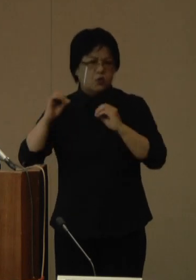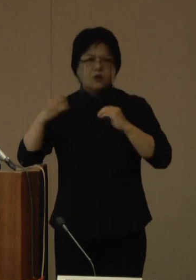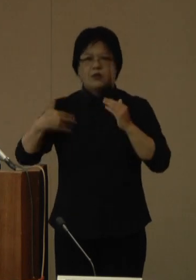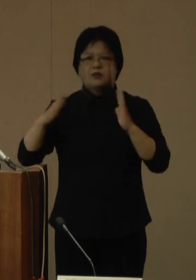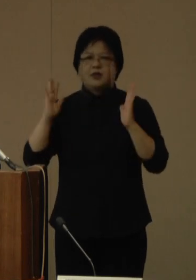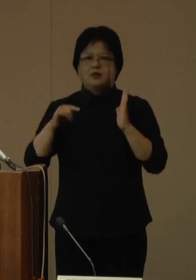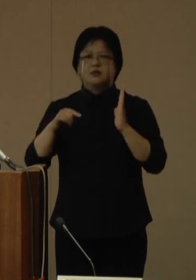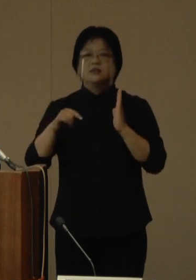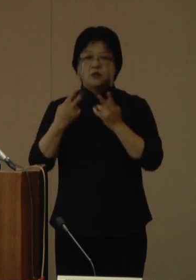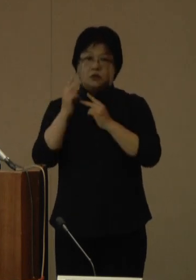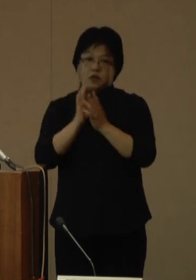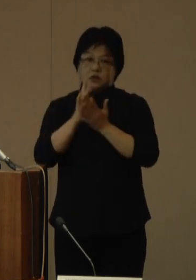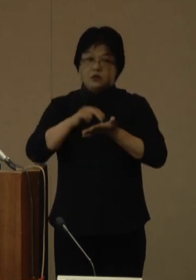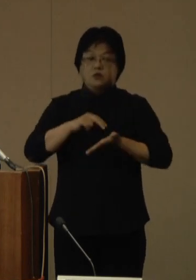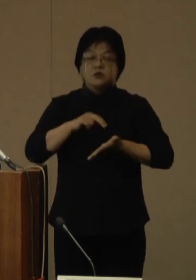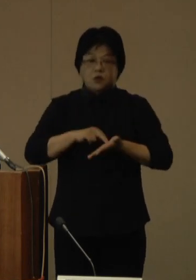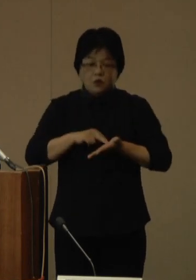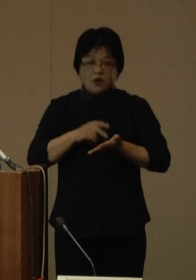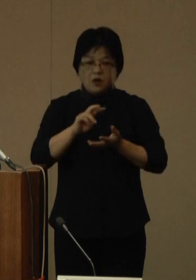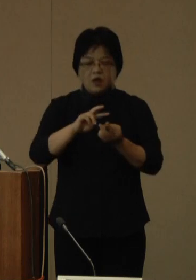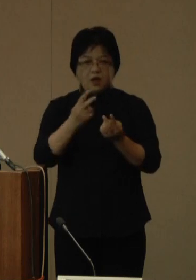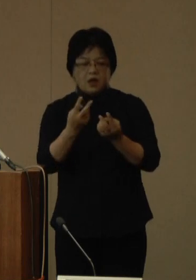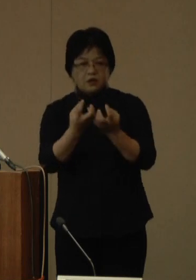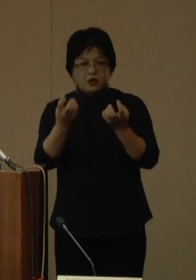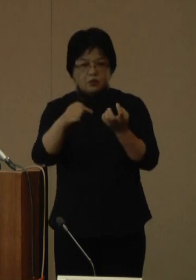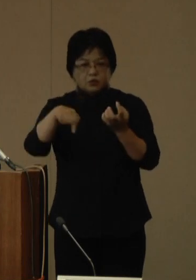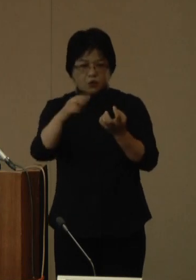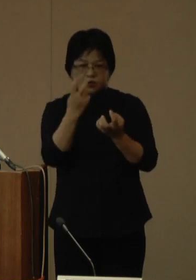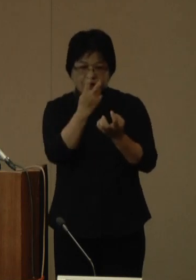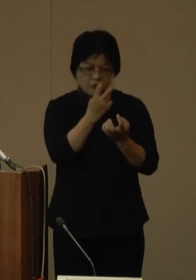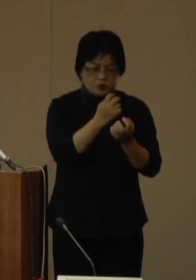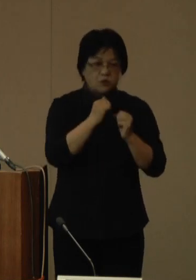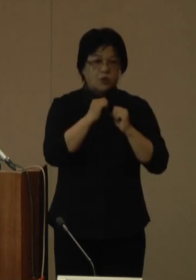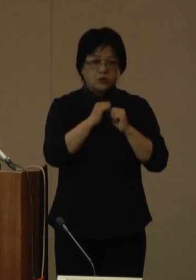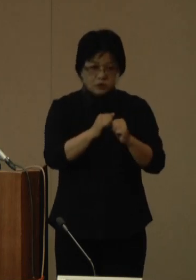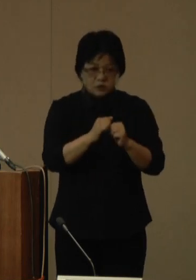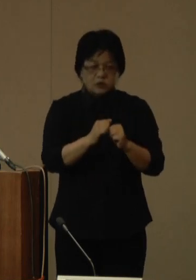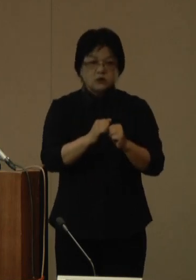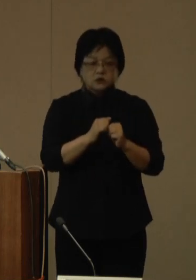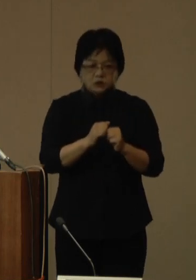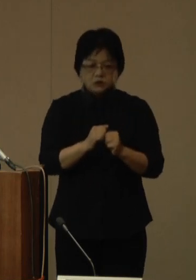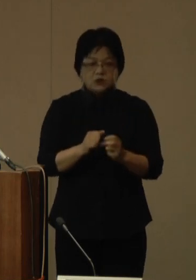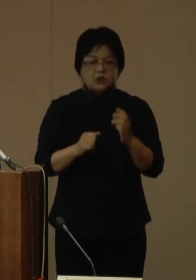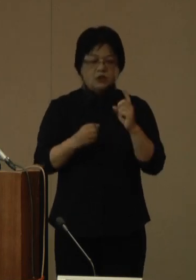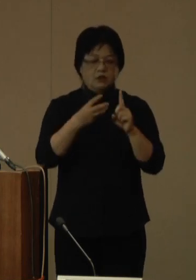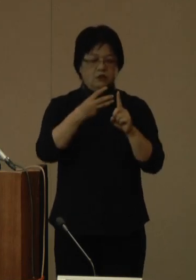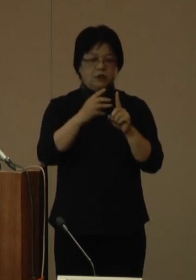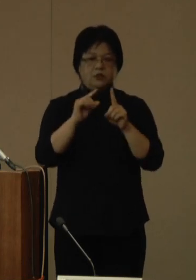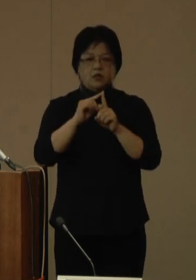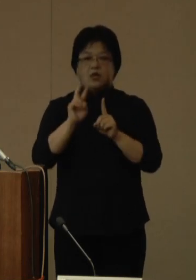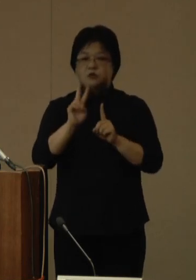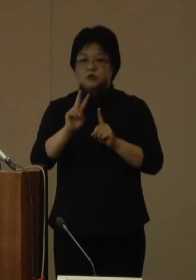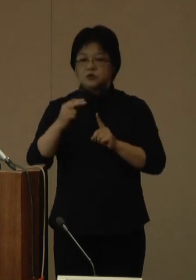県としましては、変異株の監視を継続し、BA.2.75の動向を注視してまいります